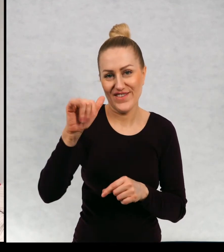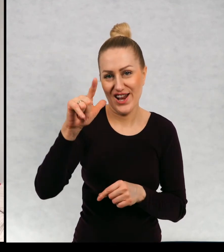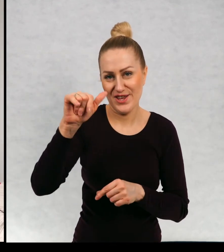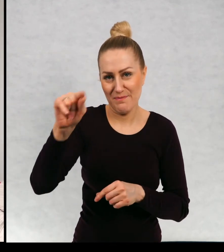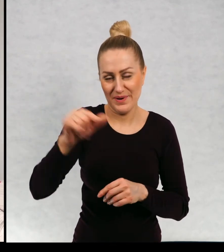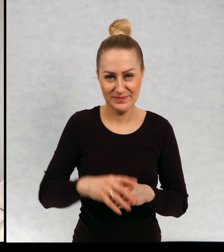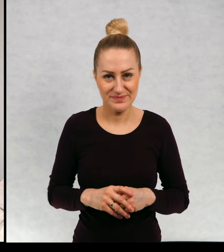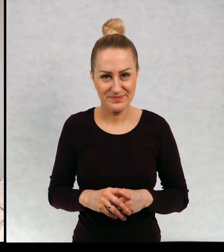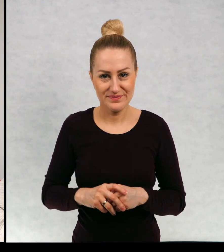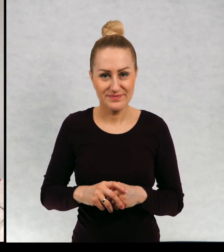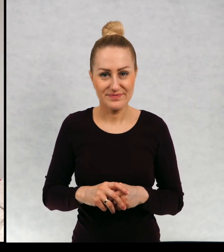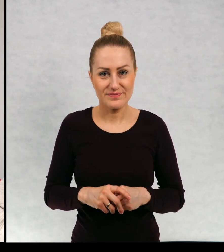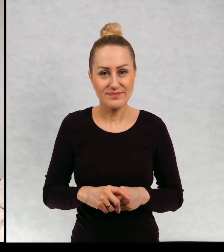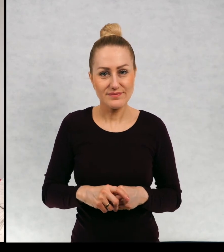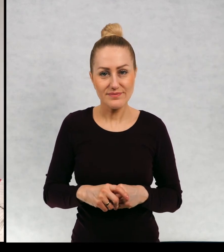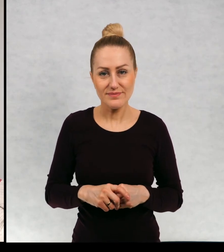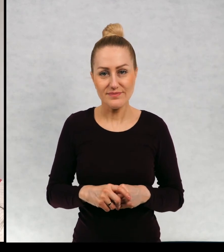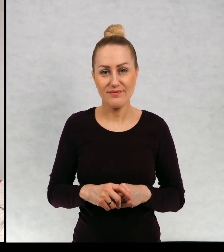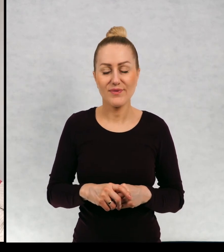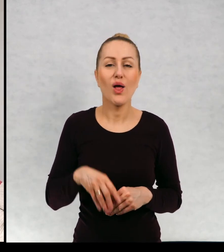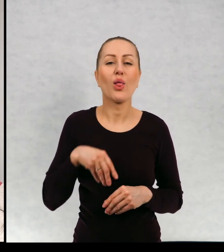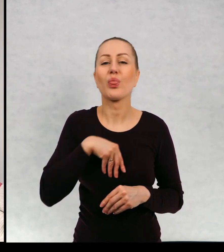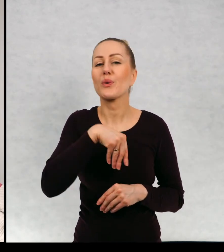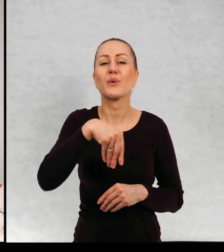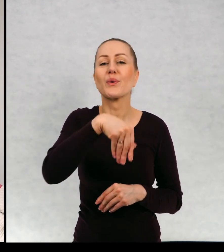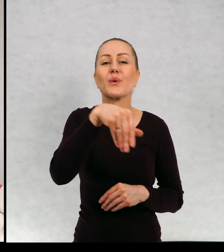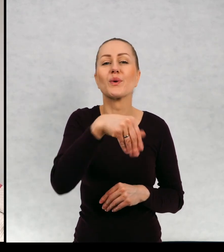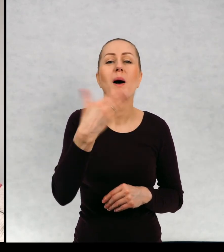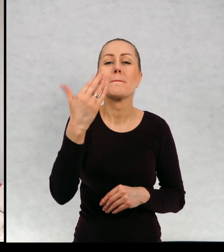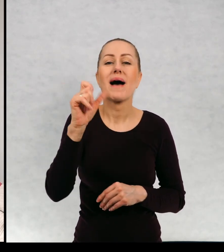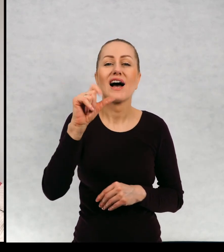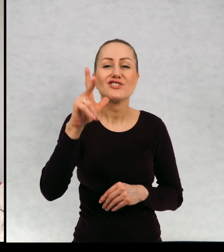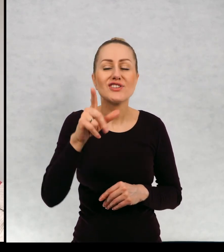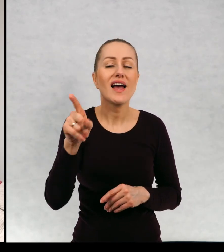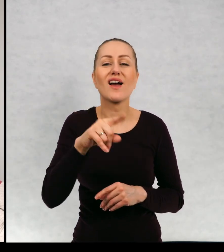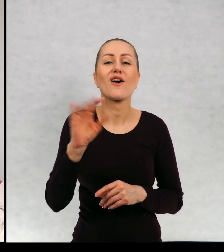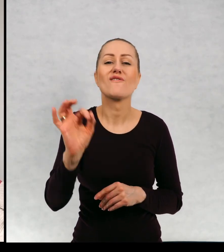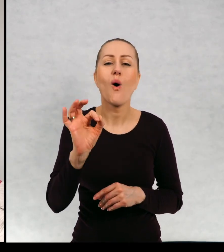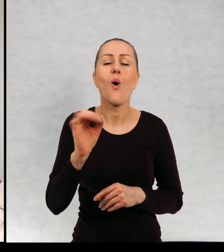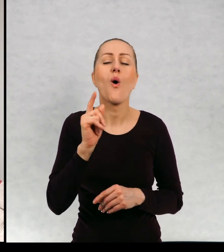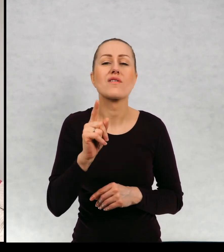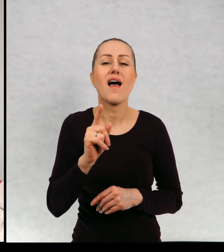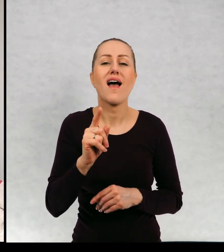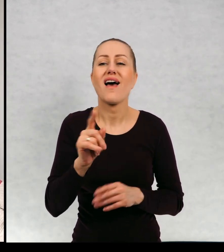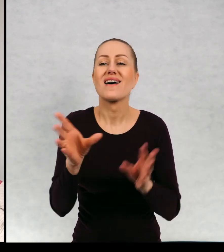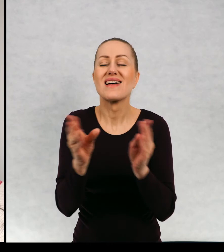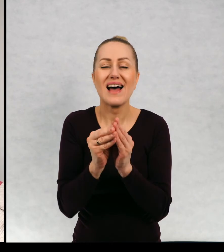Filip. Tutaj duch Maciek ze swoją ulubioną duszką Karoliną,